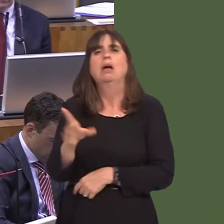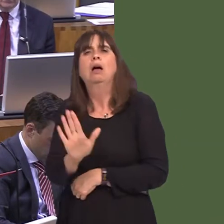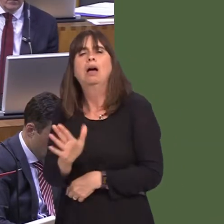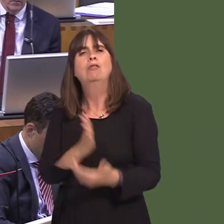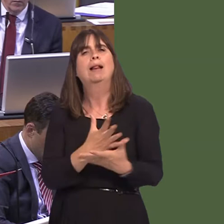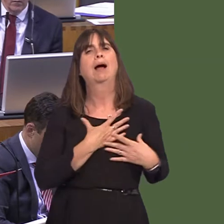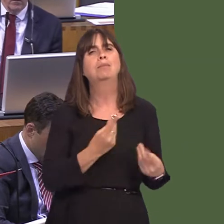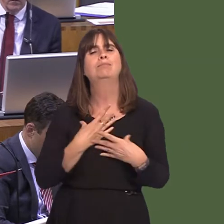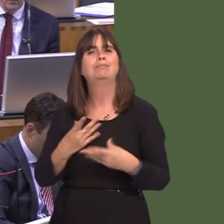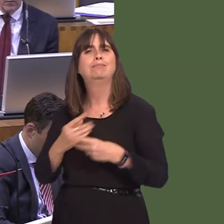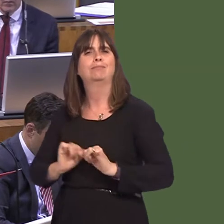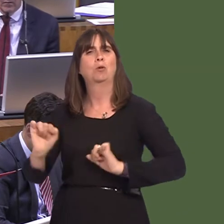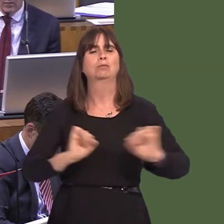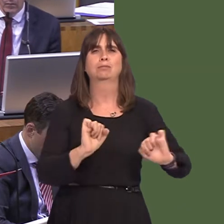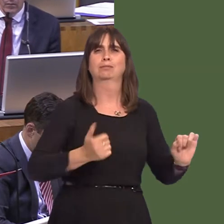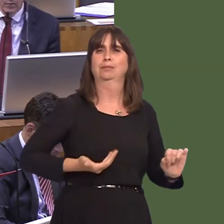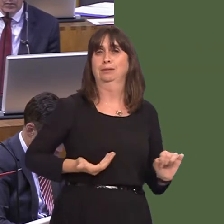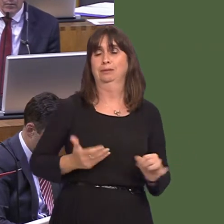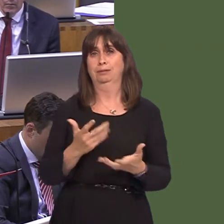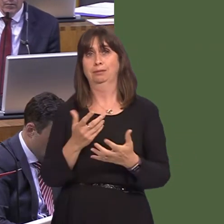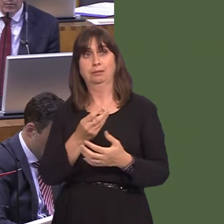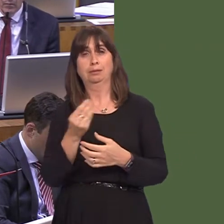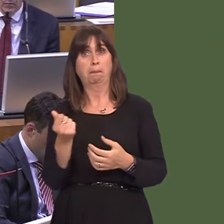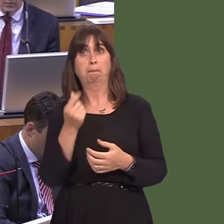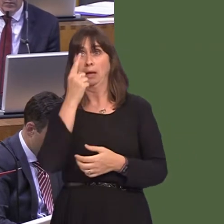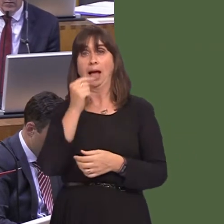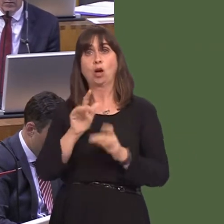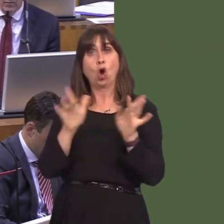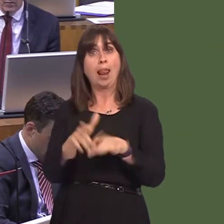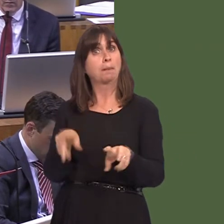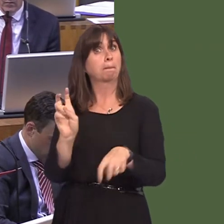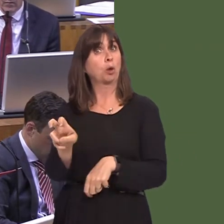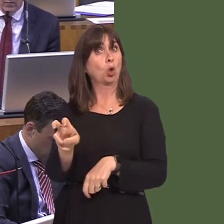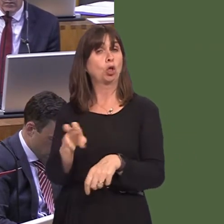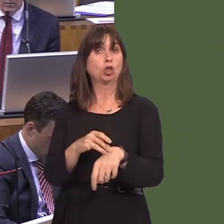Cymru sydd yn rhoi cyfle i bobl wneud apwyntiadau ar-lein. A ydyn nhw'n gwneud hynny? Maen nhw'n